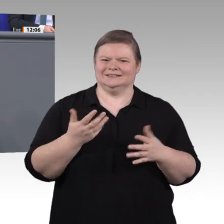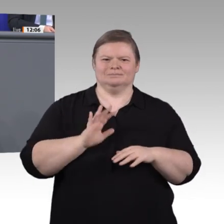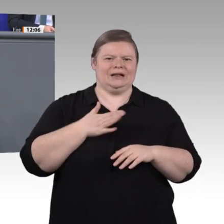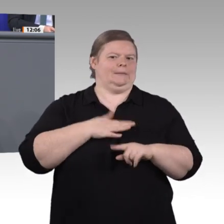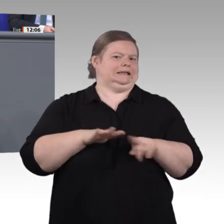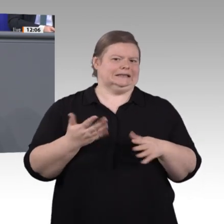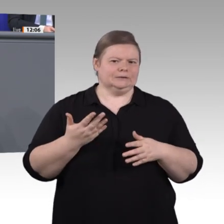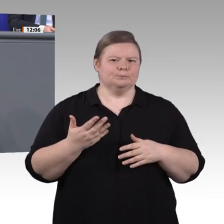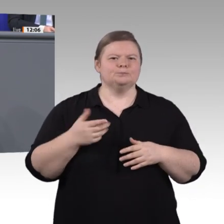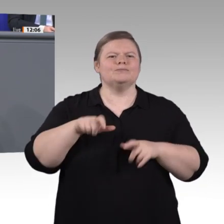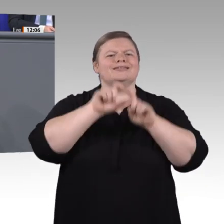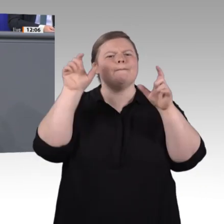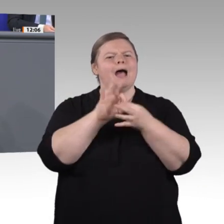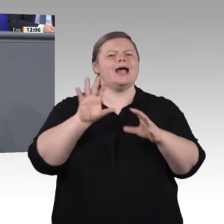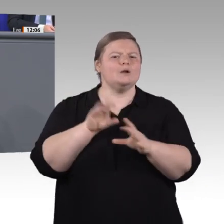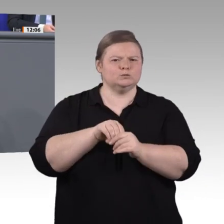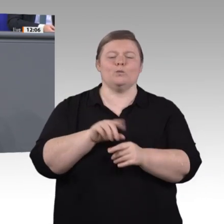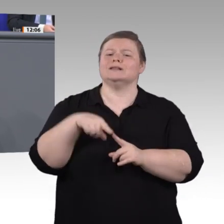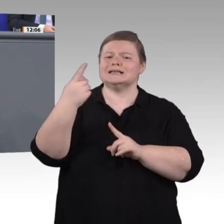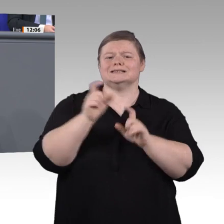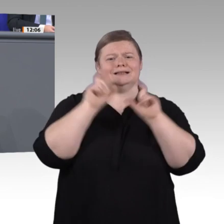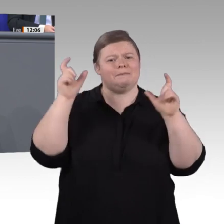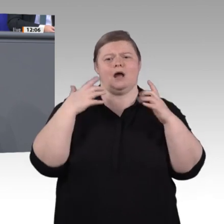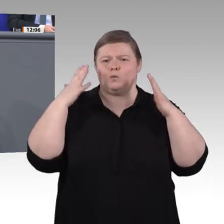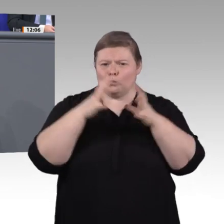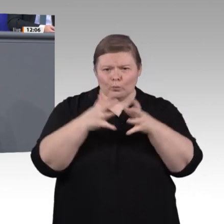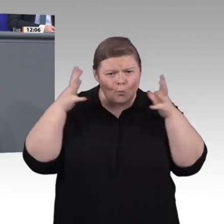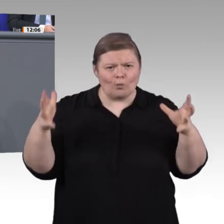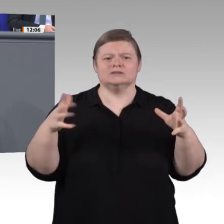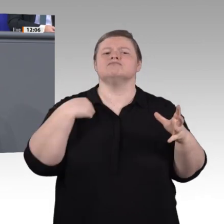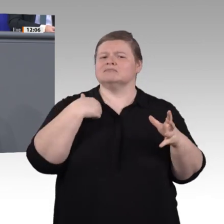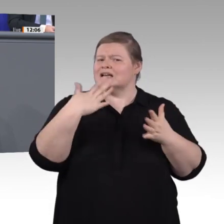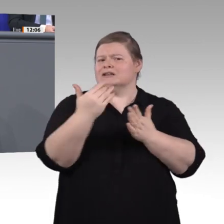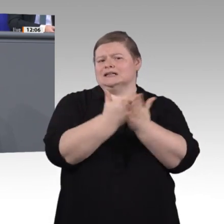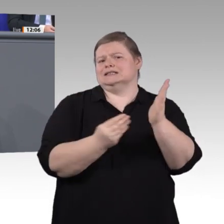es geht um alle, die aus irgendwelchen Gründen mehr Unterstützung und Augenmerk brauchen als andere. Diese